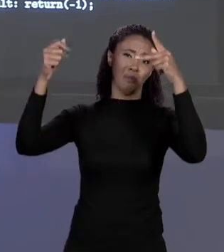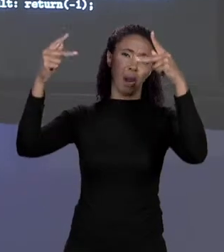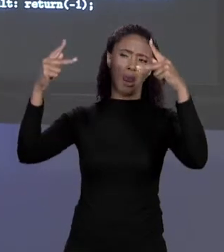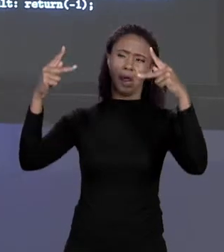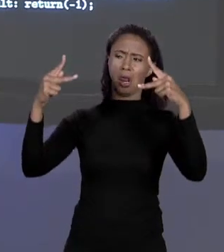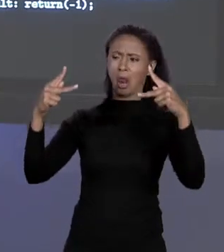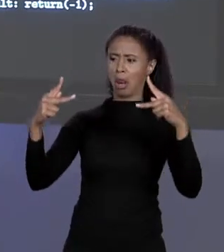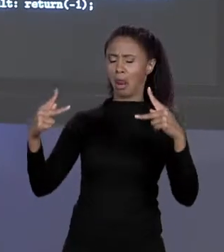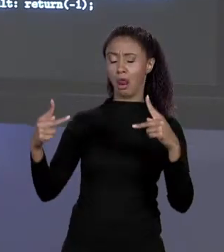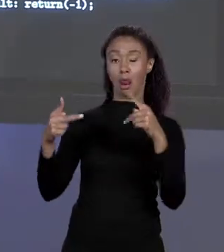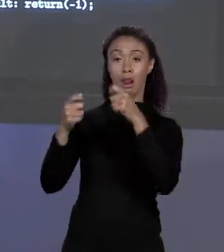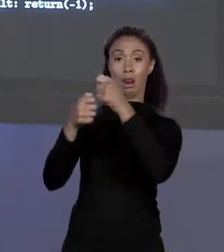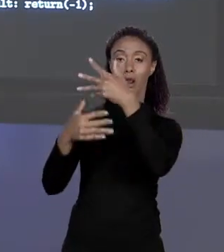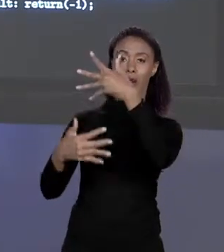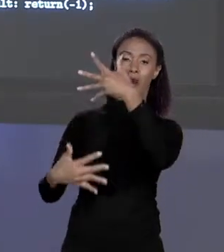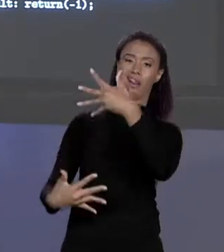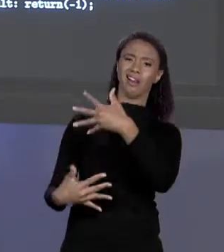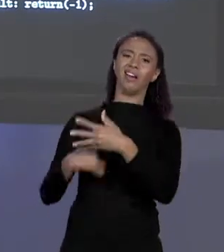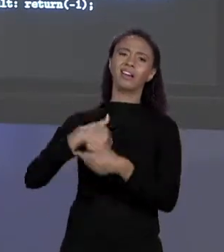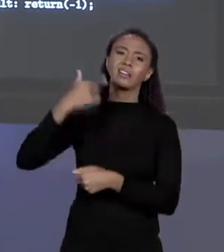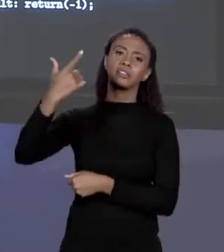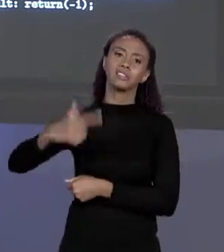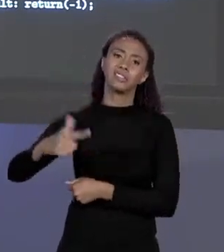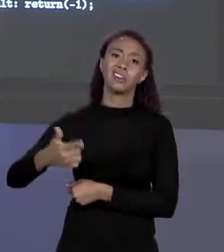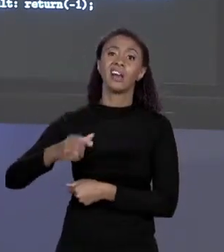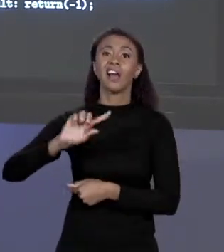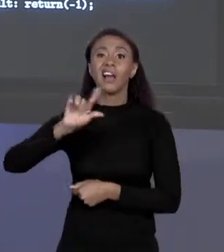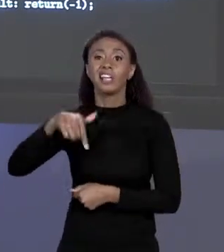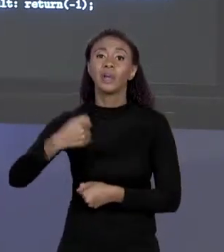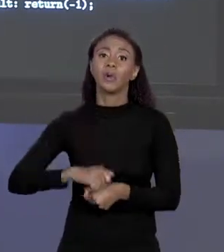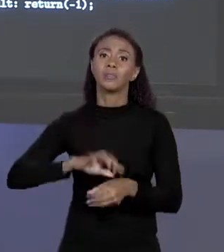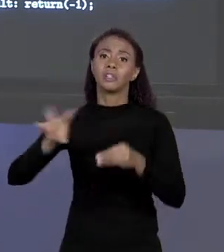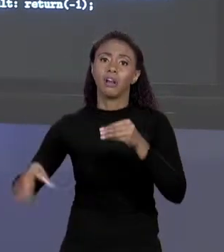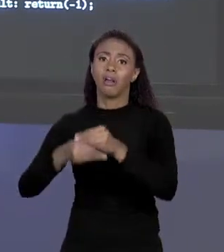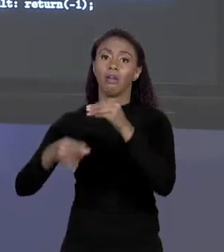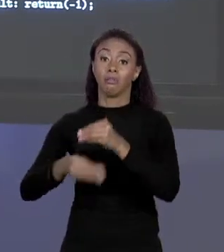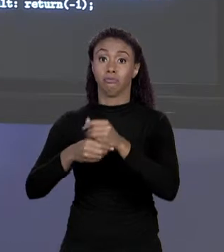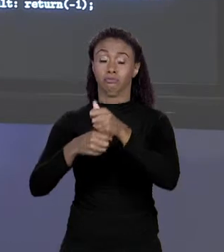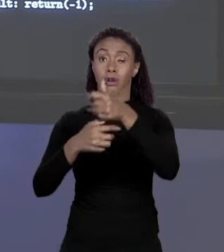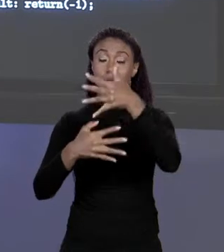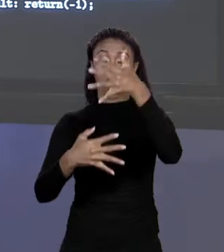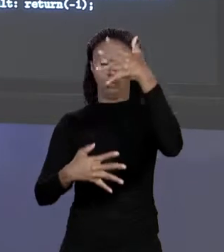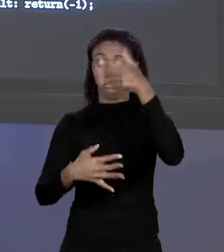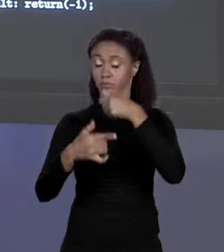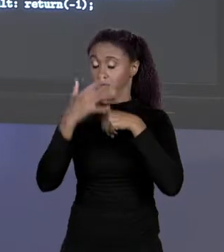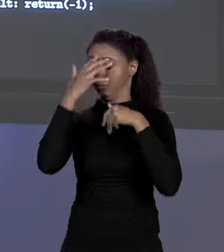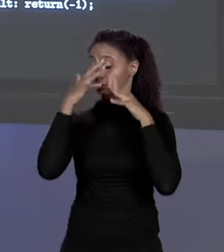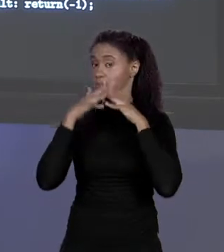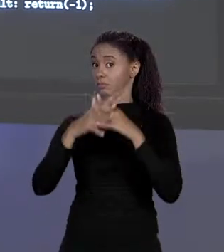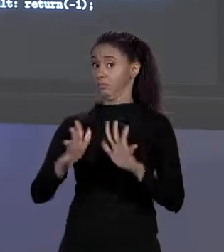REPETINDO E SE PRECISAR ADICIONAR COISAS FICA TERRÍVEL. O QUE A GENTE FEZ?